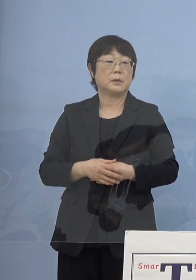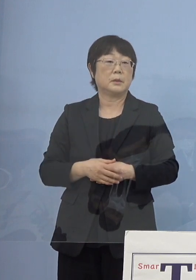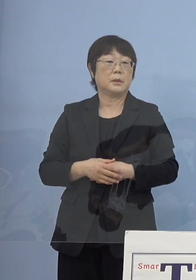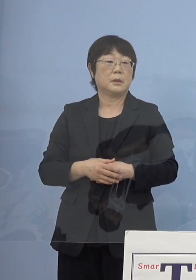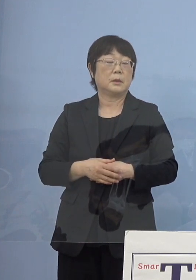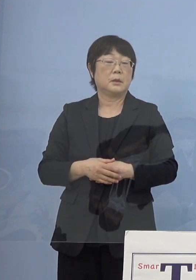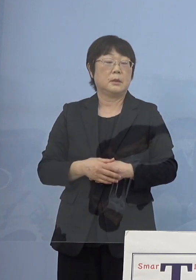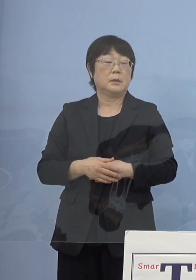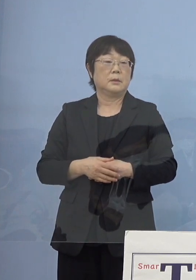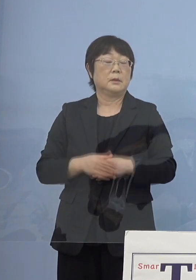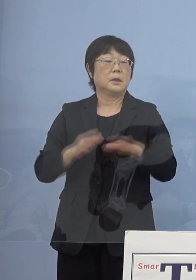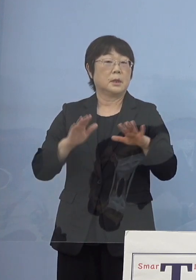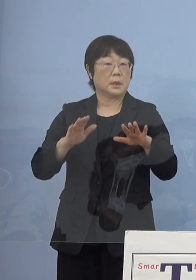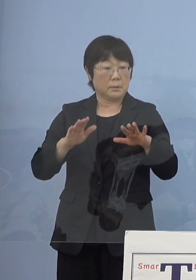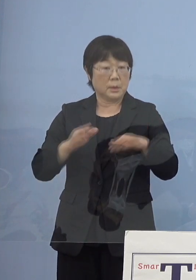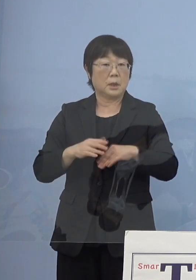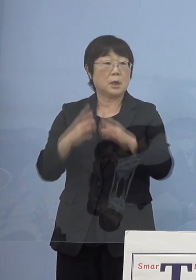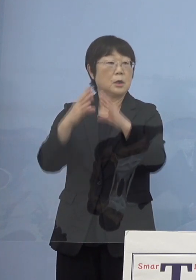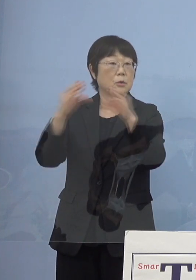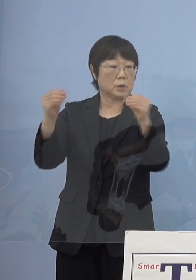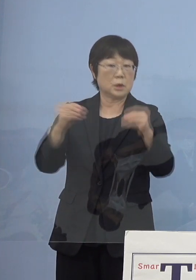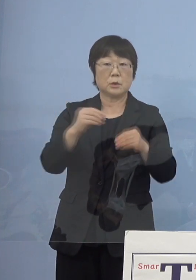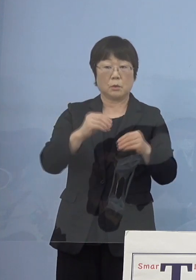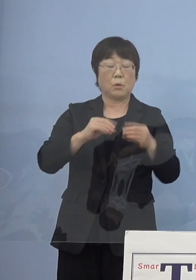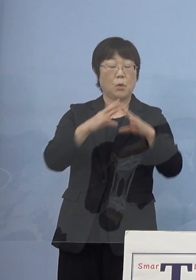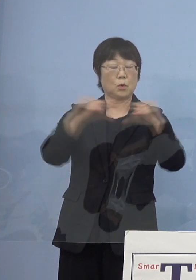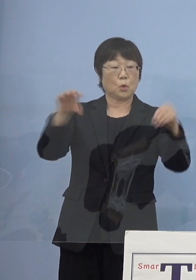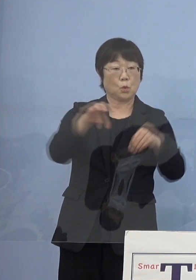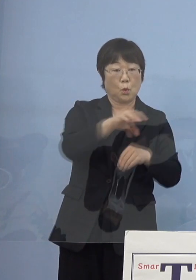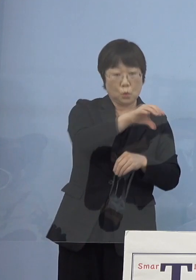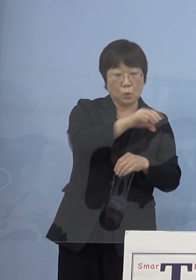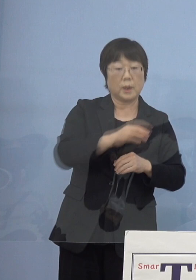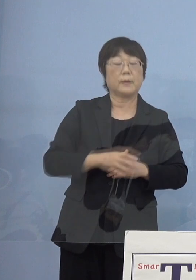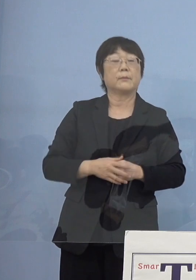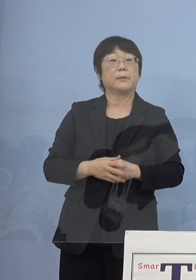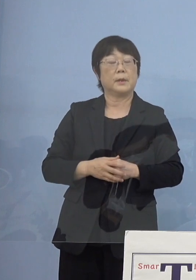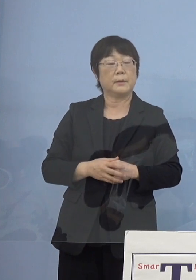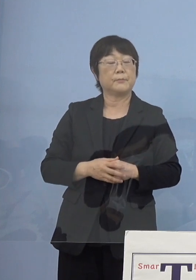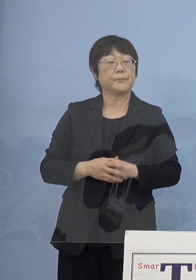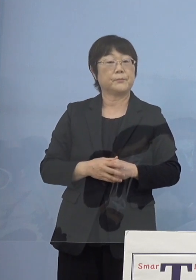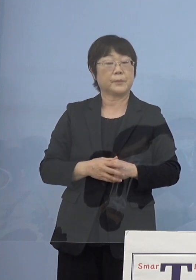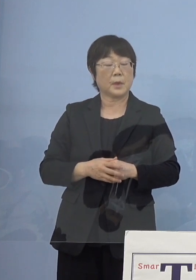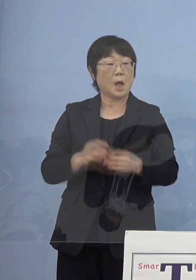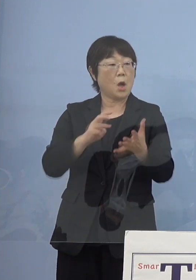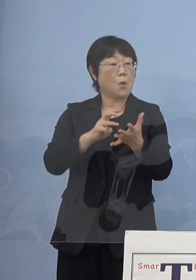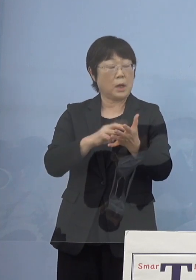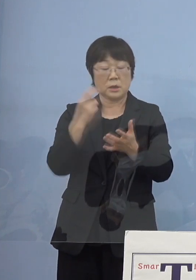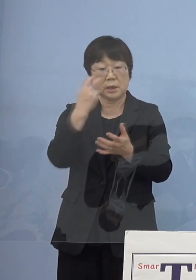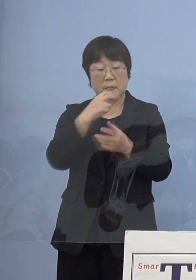そして今ちょうど国と我々都道府県とで ワクチン検査パッケージ